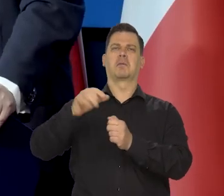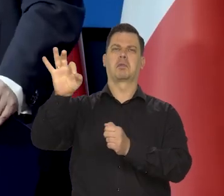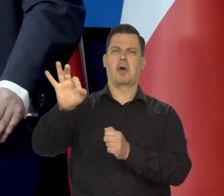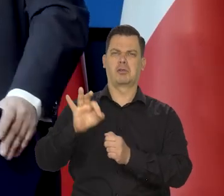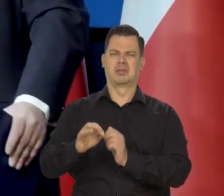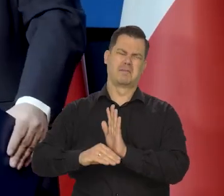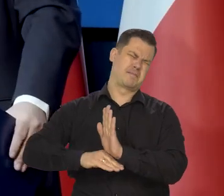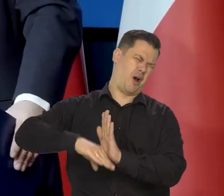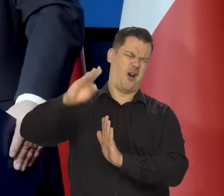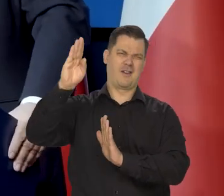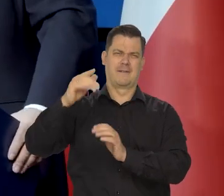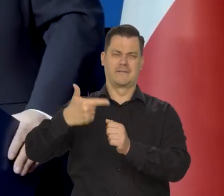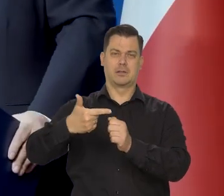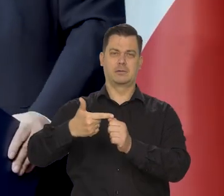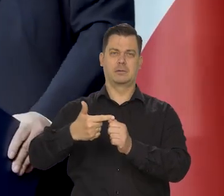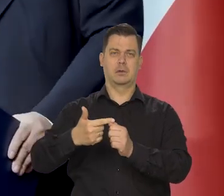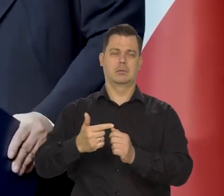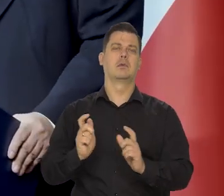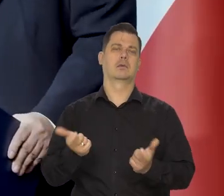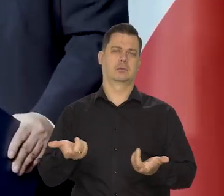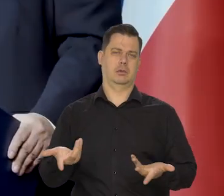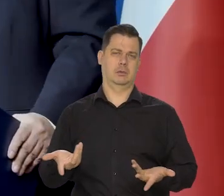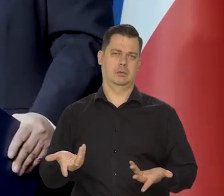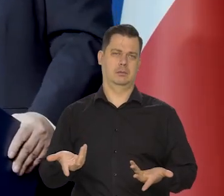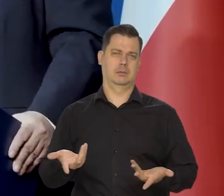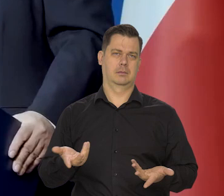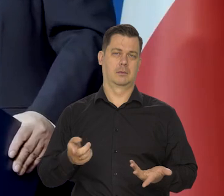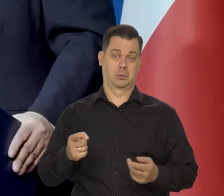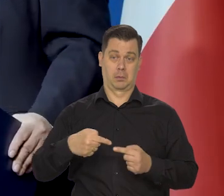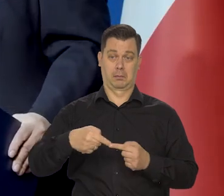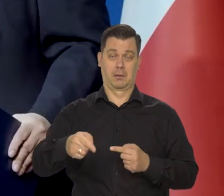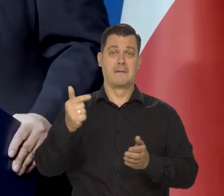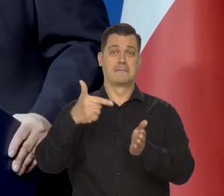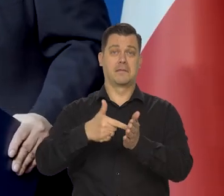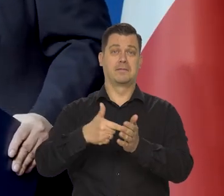że ponad 20% będzie wysoko na początku następnego roku.